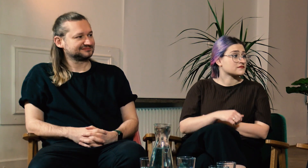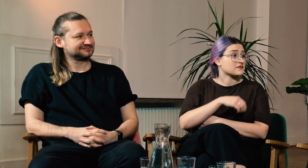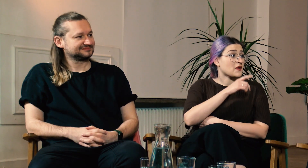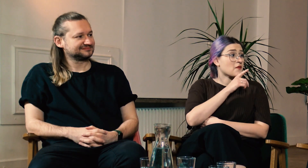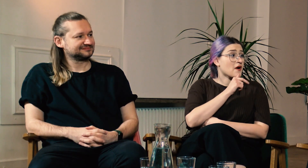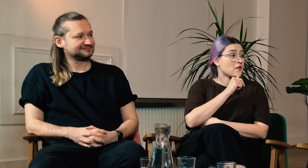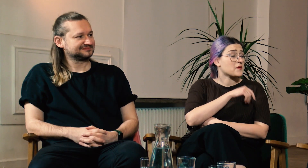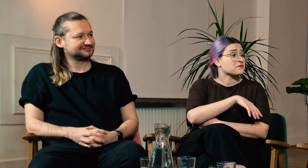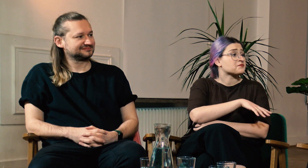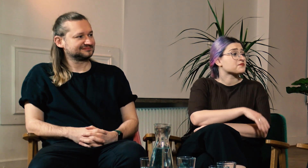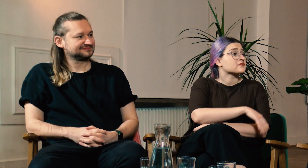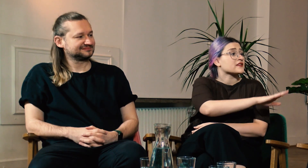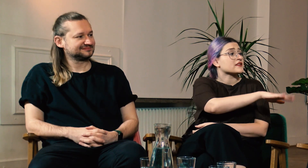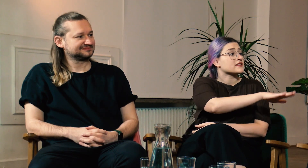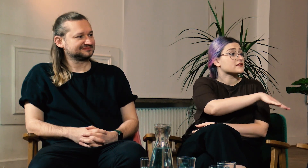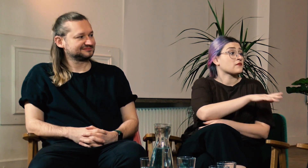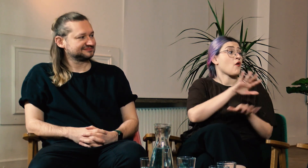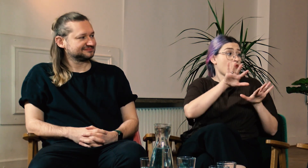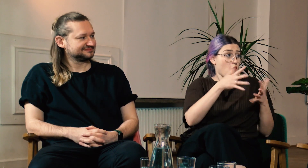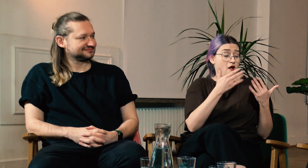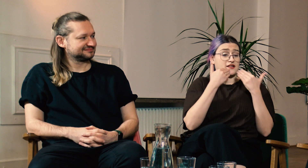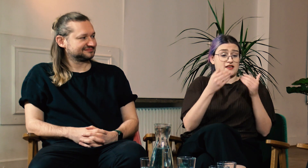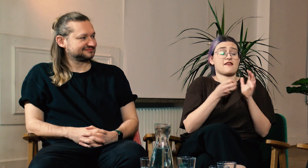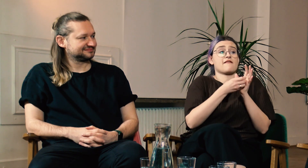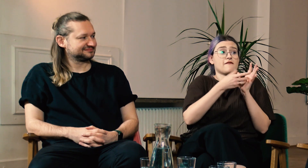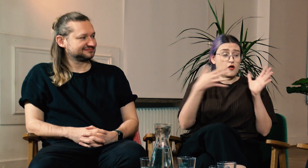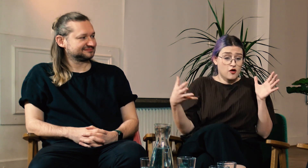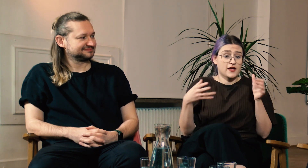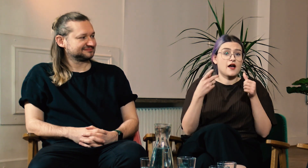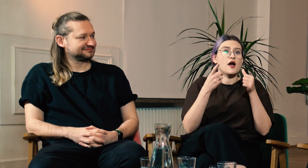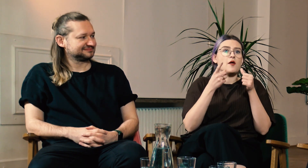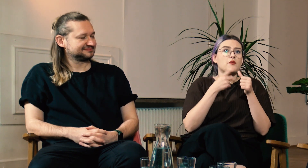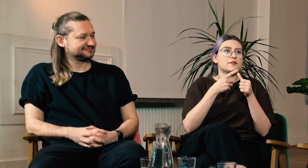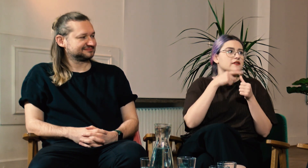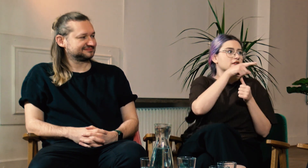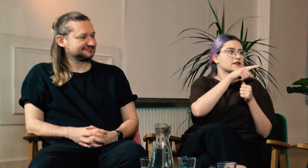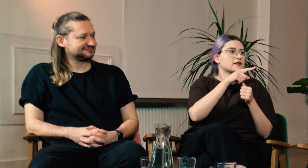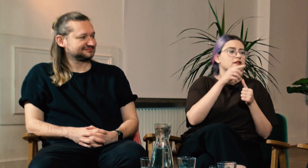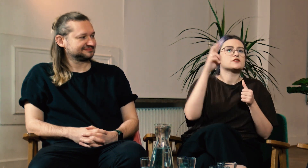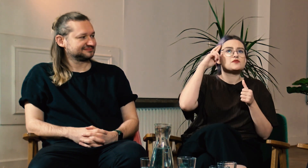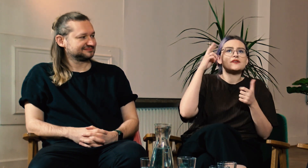W: Wow. Moniko, To znaczy, że dzięki filologii zrozumiałaś, że po pierwsze: